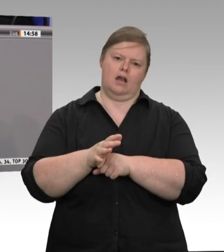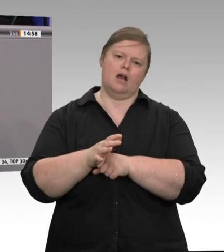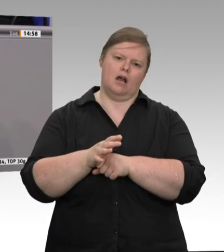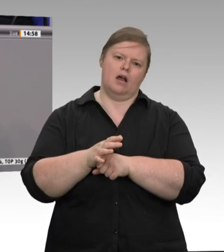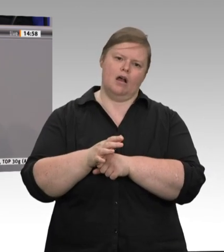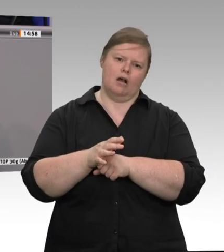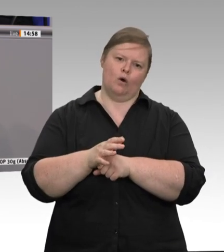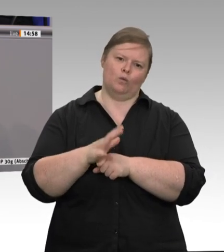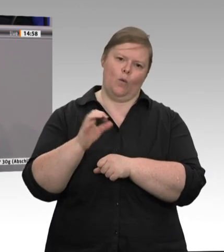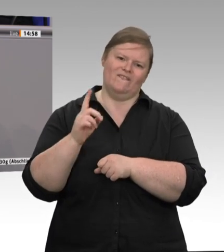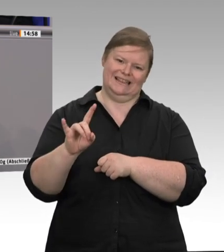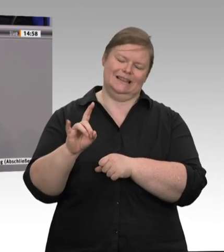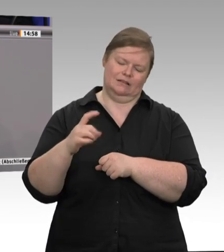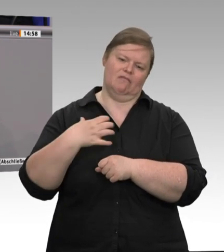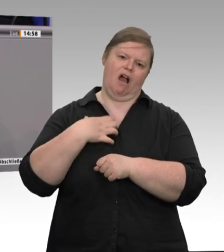wenn es in den Schlachtbetrieben durch Umwälzanlagen